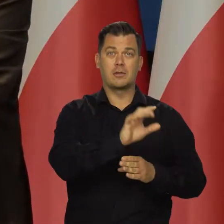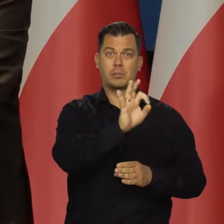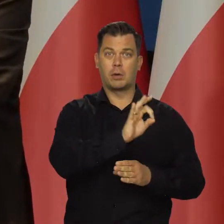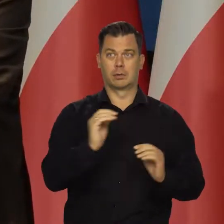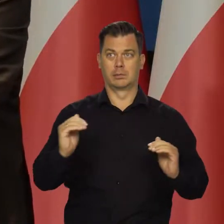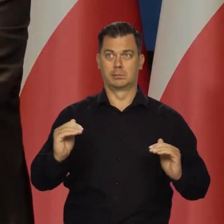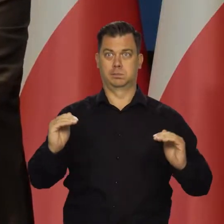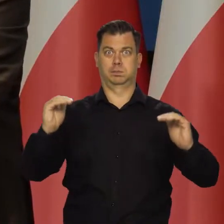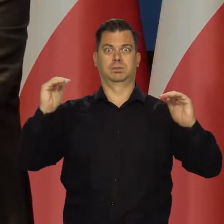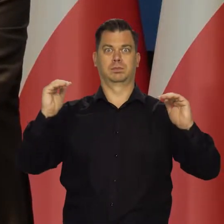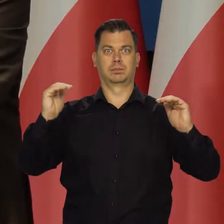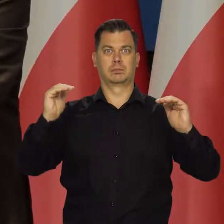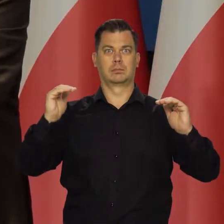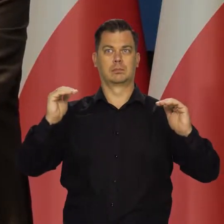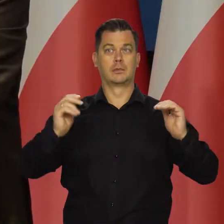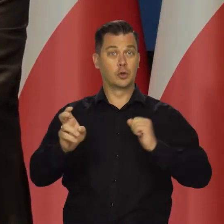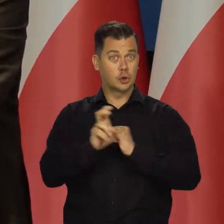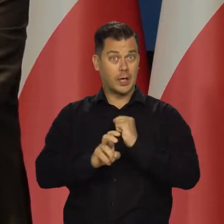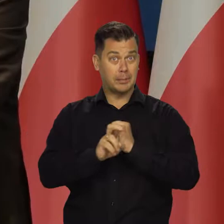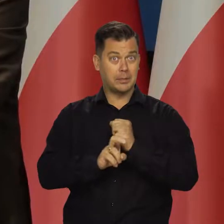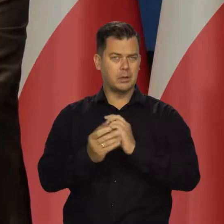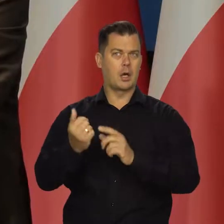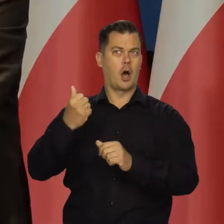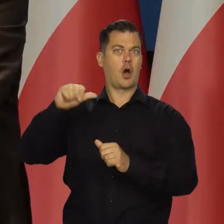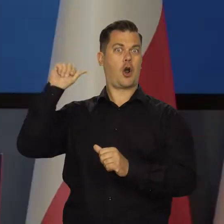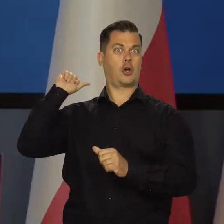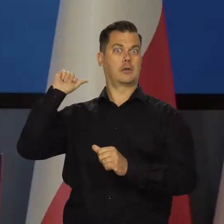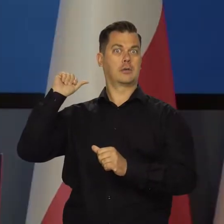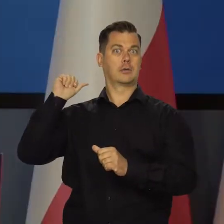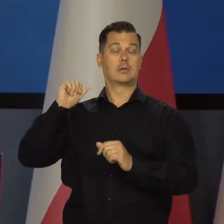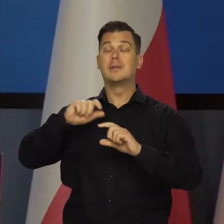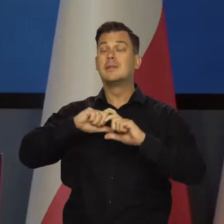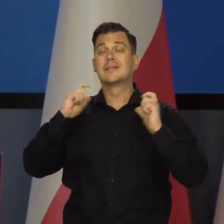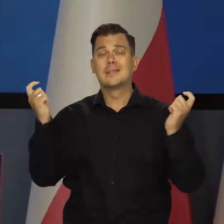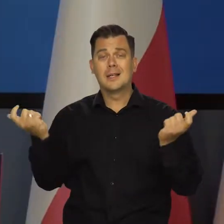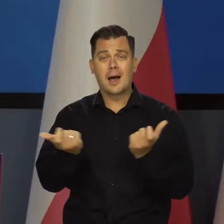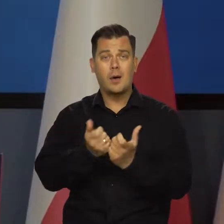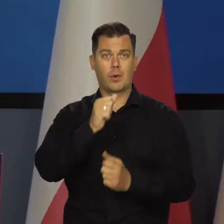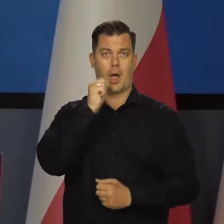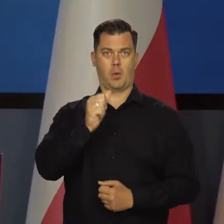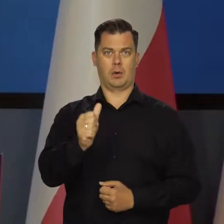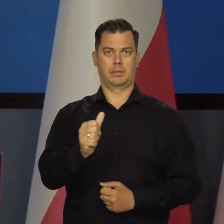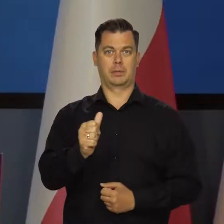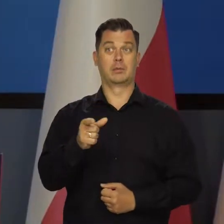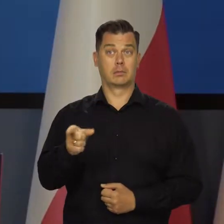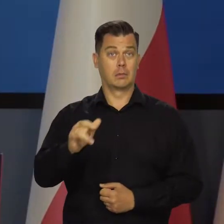niż w sierpniu roku poprzedniego. Tak jest w całej Europie. Jak ma nie być inflacji w tej sytuacji,